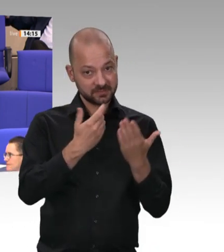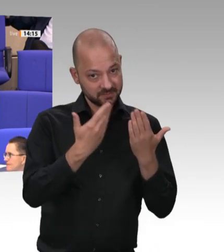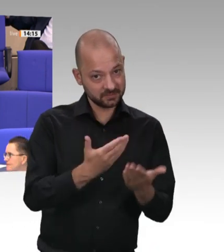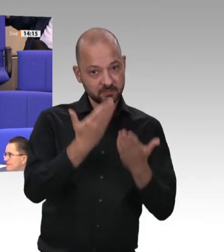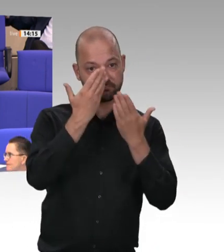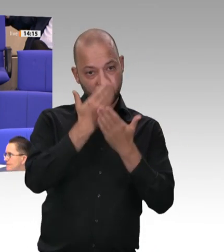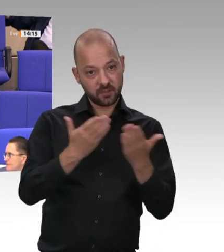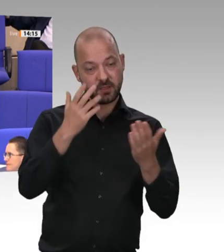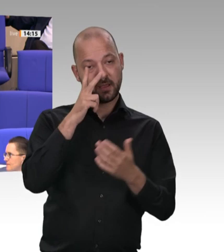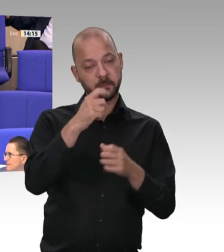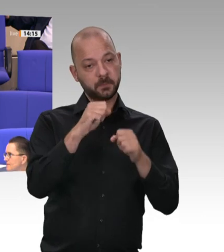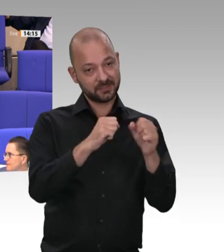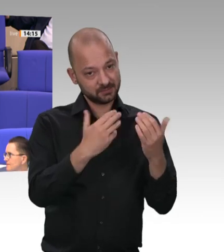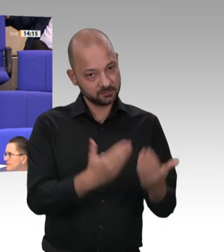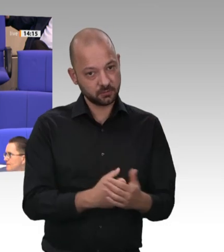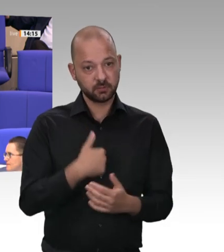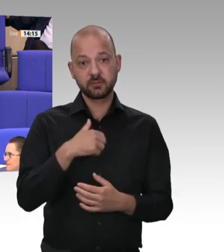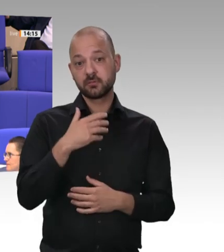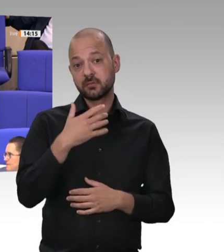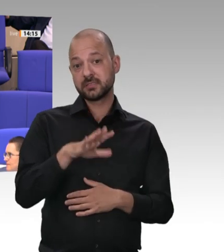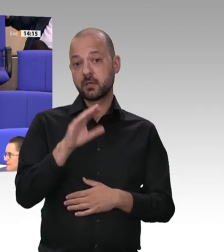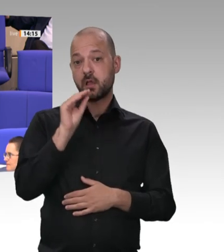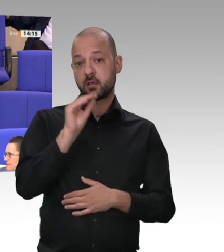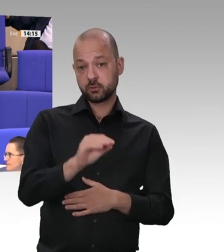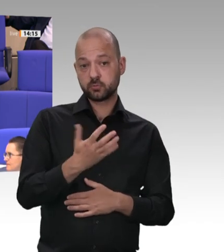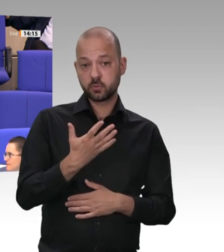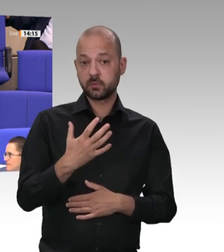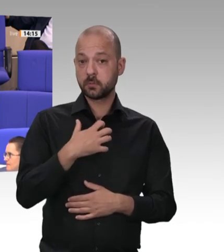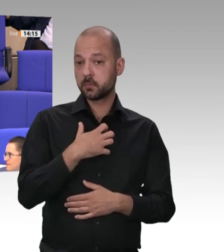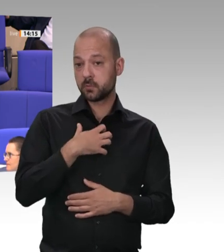Die Rede ist von Menschenhandel und organisierter Kriminalität. Man meint, das wäre gestern